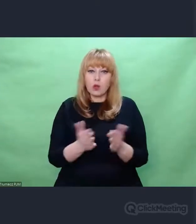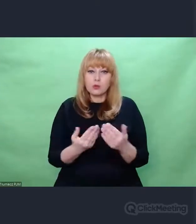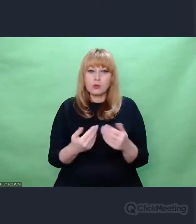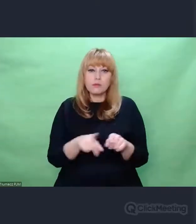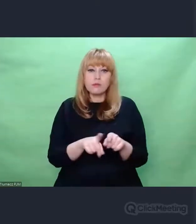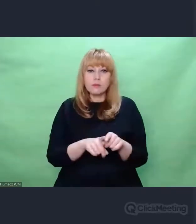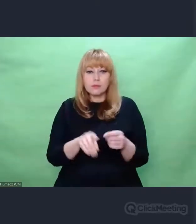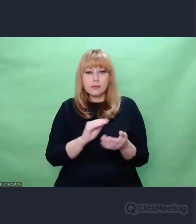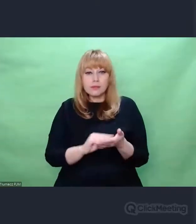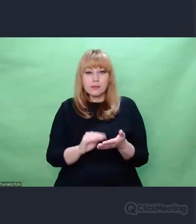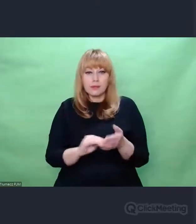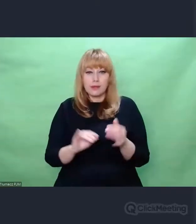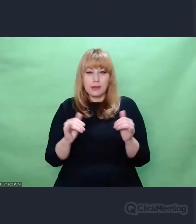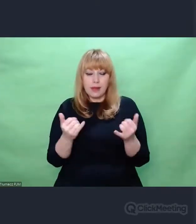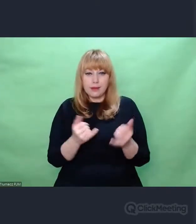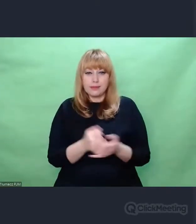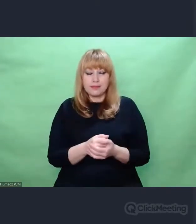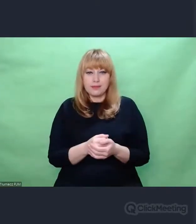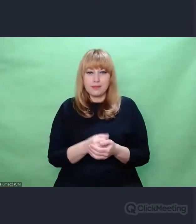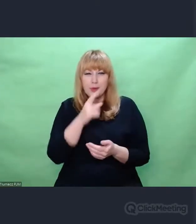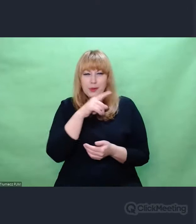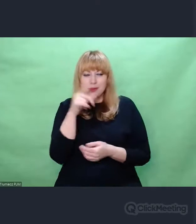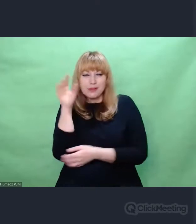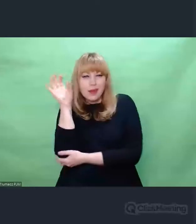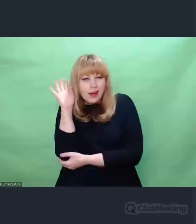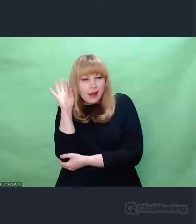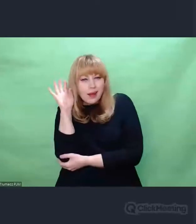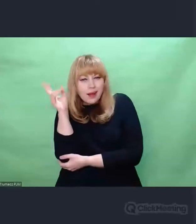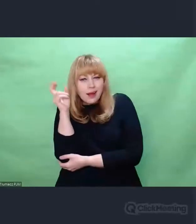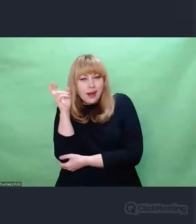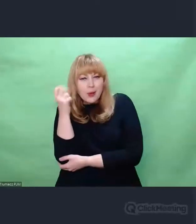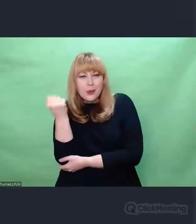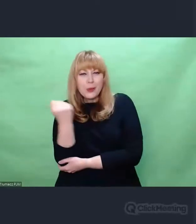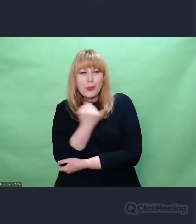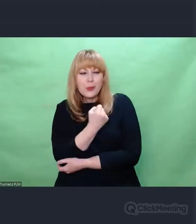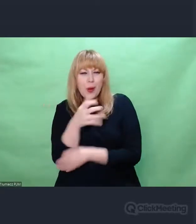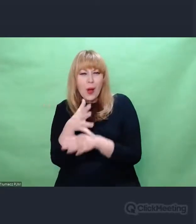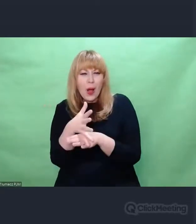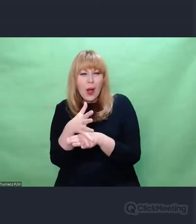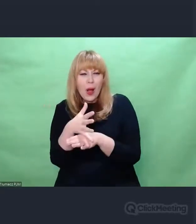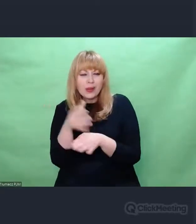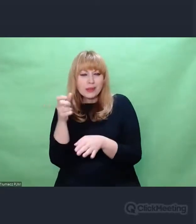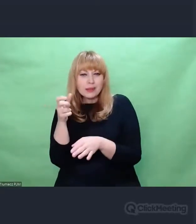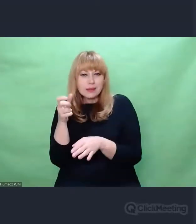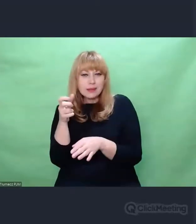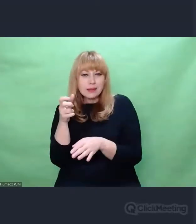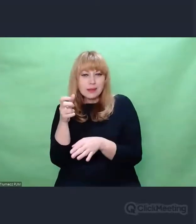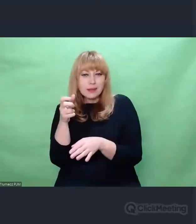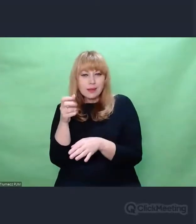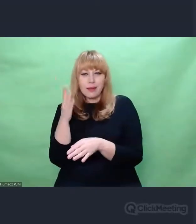nasłuchowcy o wybitnie dobrym słuchu byli w stanie siebie nawzajem rozpoznać,